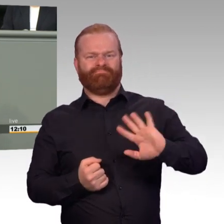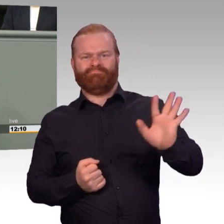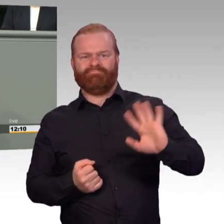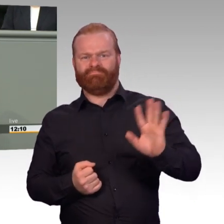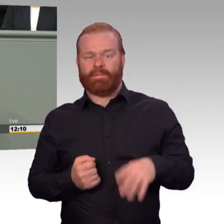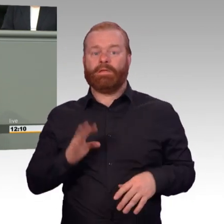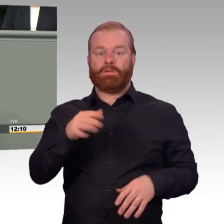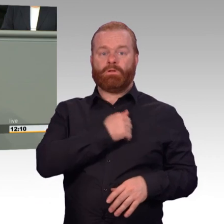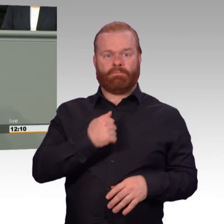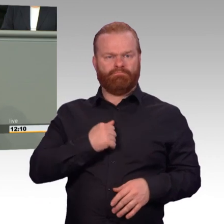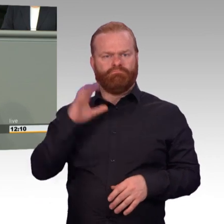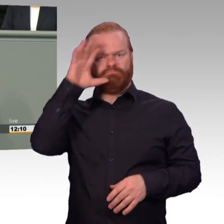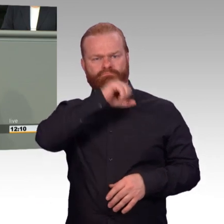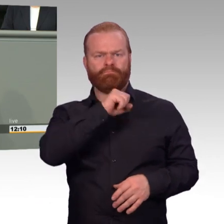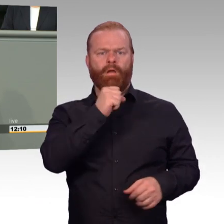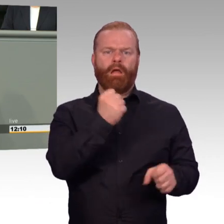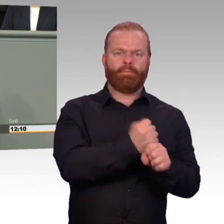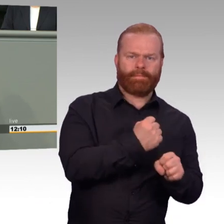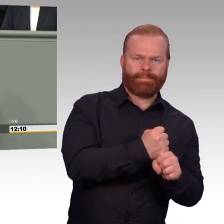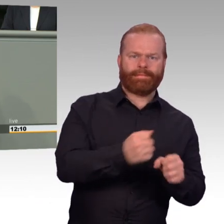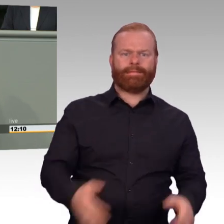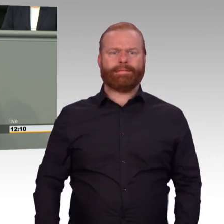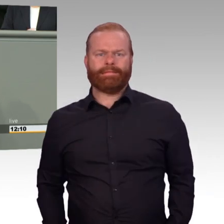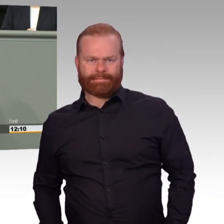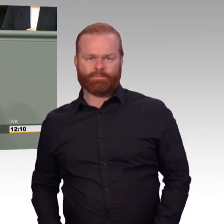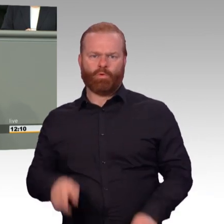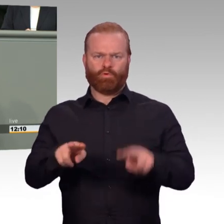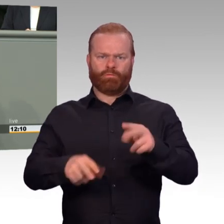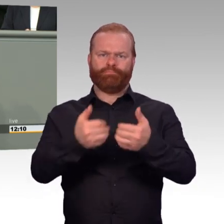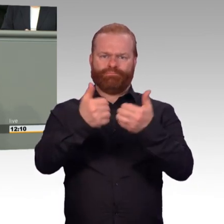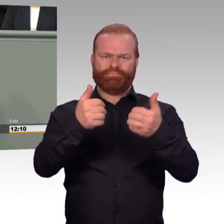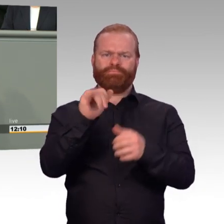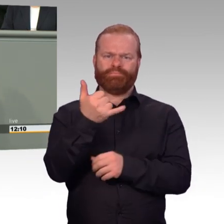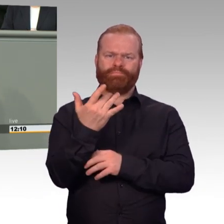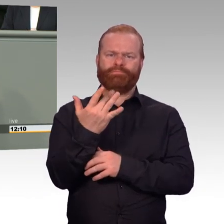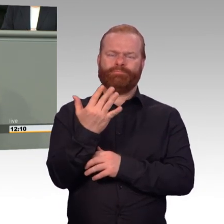Die Professionalisierung der Bundeswehr seit Abschaffung der Wehrpflicht erfordert auch